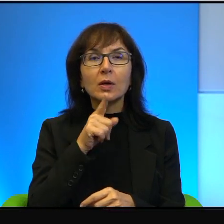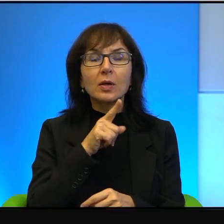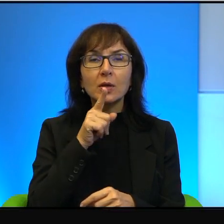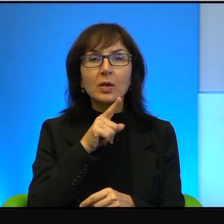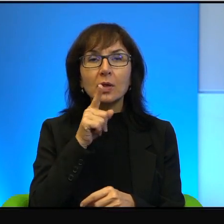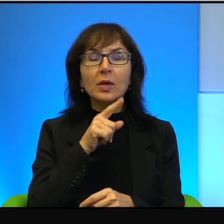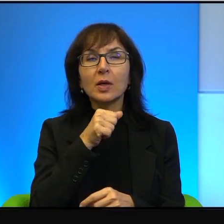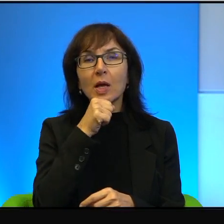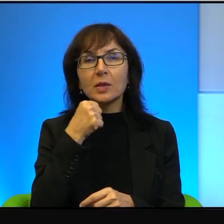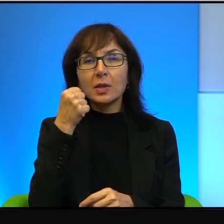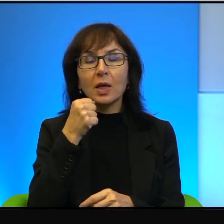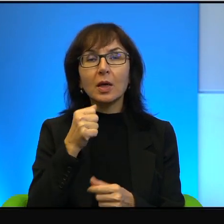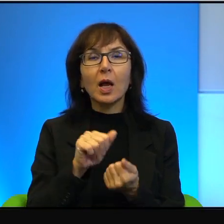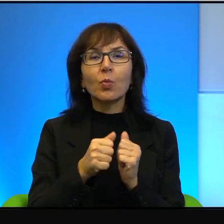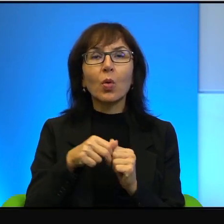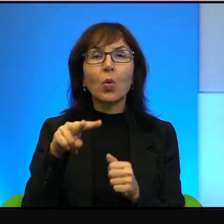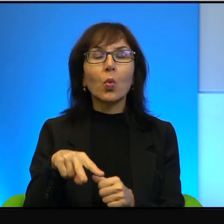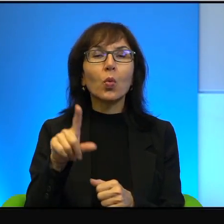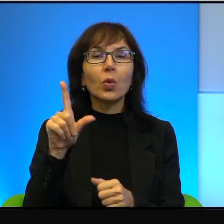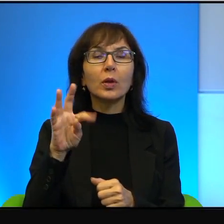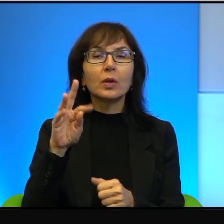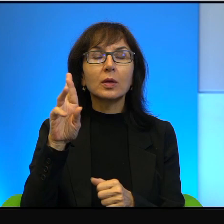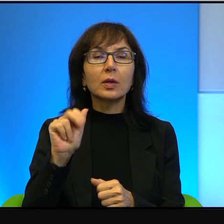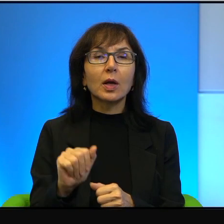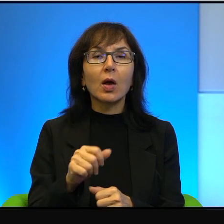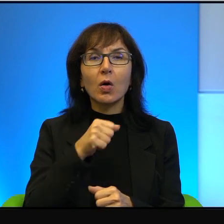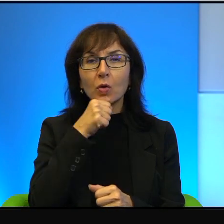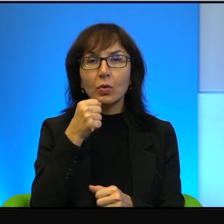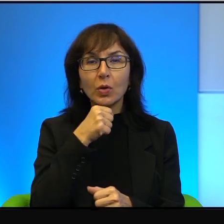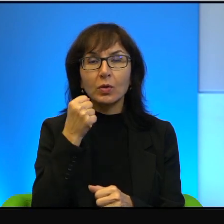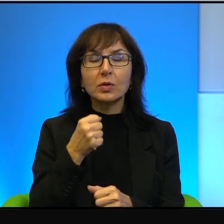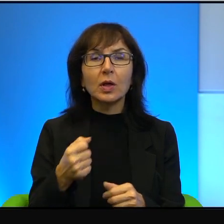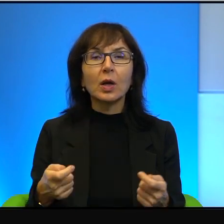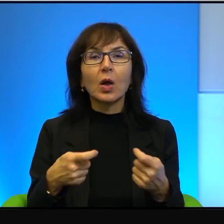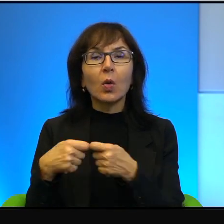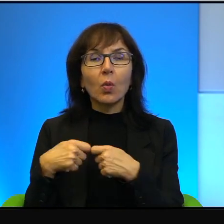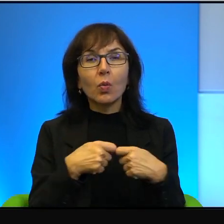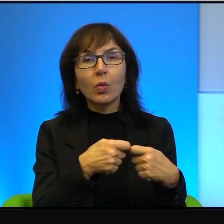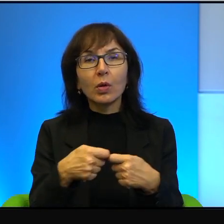albo ultraortodoksja łączy się ze skrajnym nacjonalizmem.